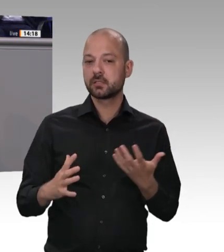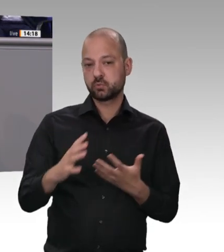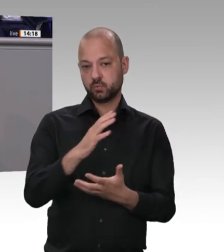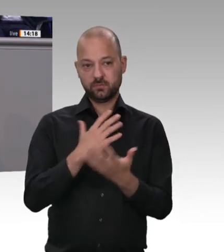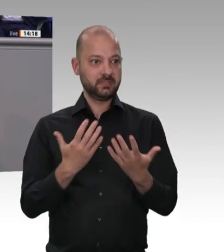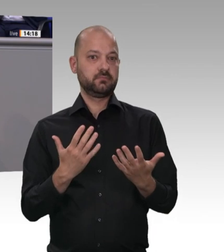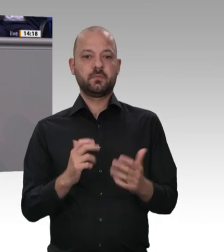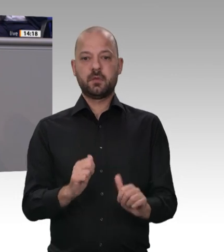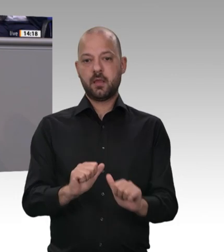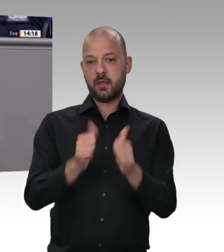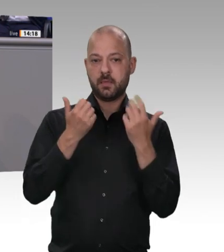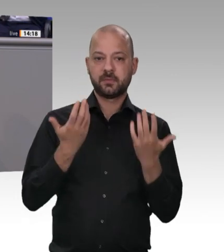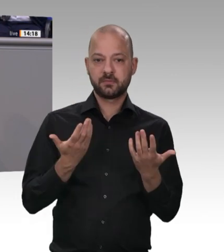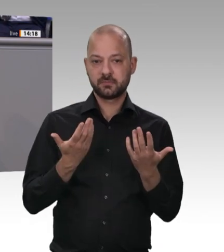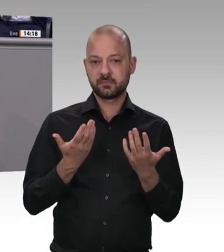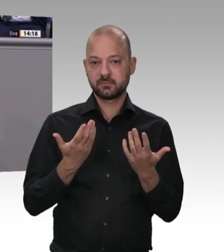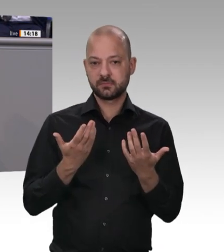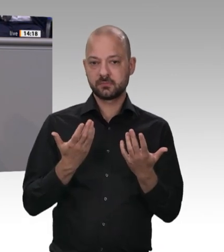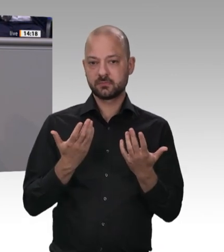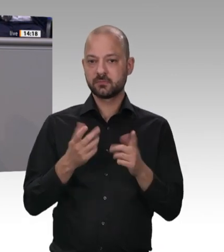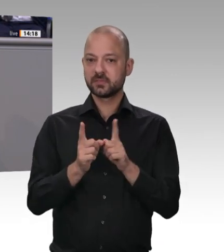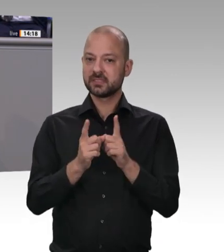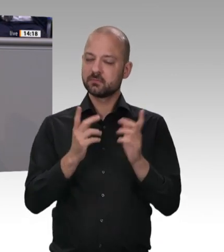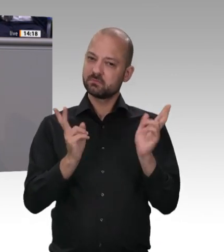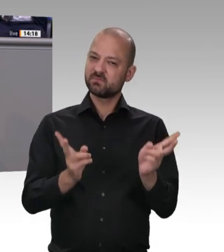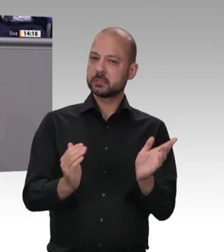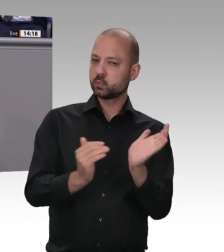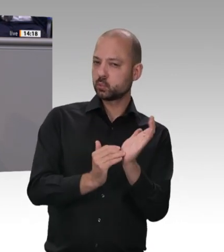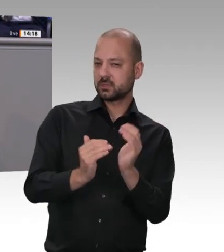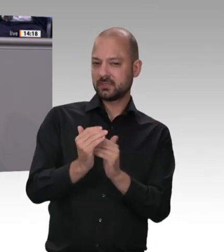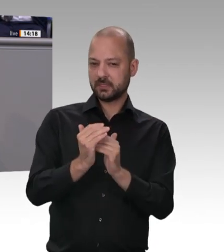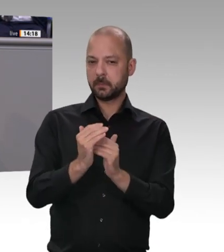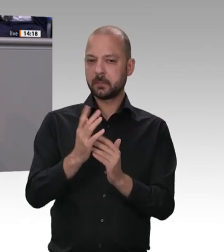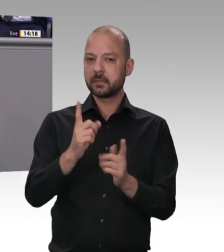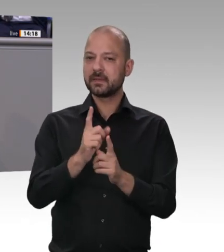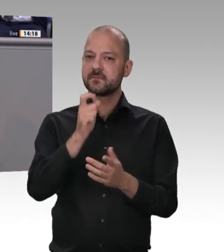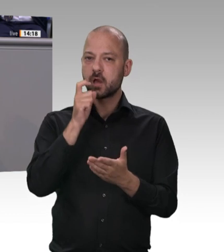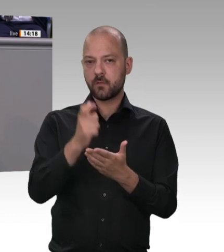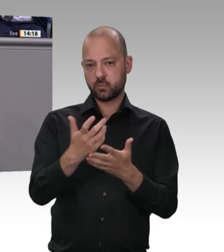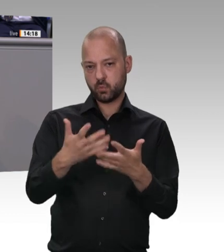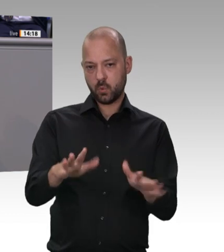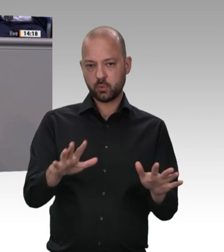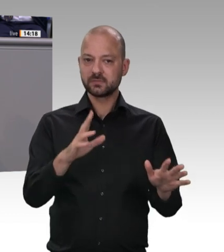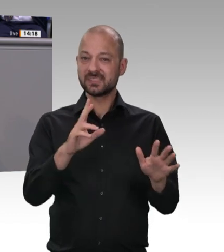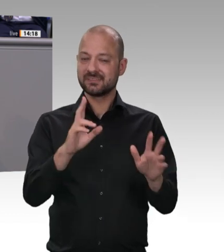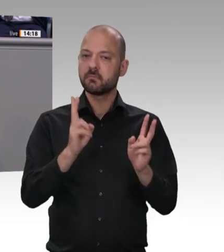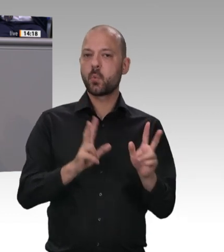Landkreise wieder in den Lockdown mussten, weil sich welche nicht an die Regeln halten, widerstehe ich in diesem Zusammenhang mal der kleinkarierten Betrachtung, wer